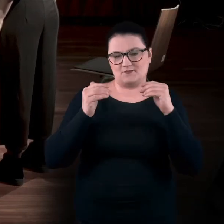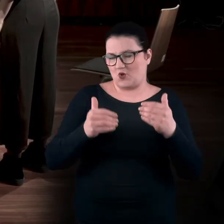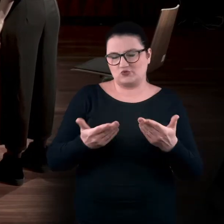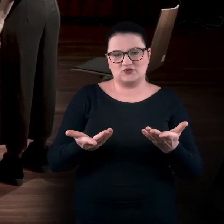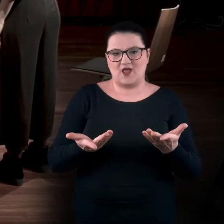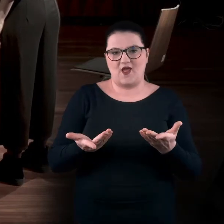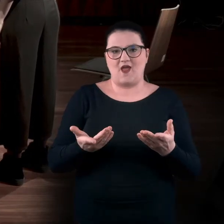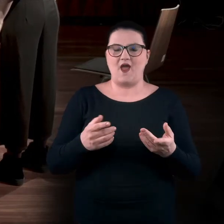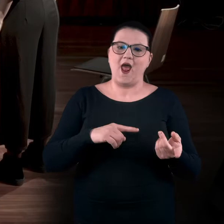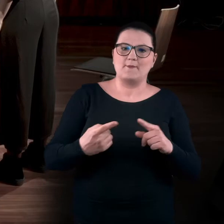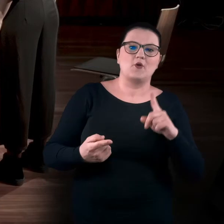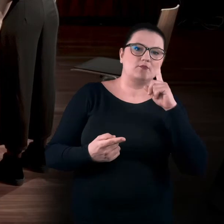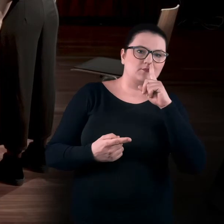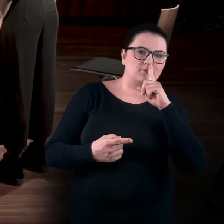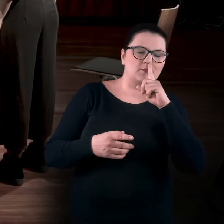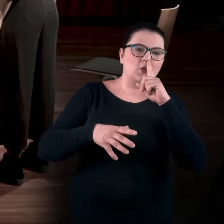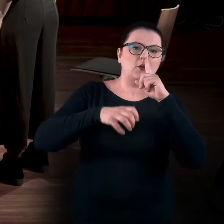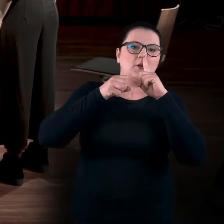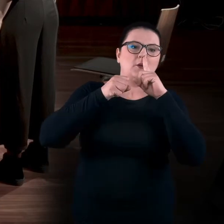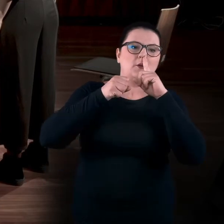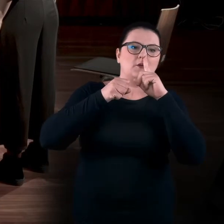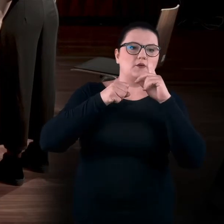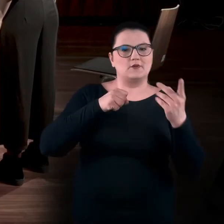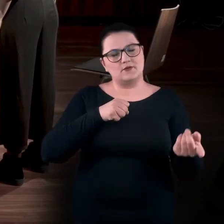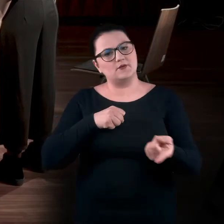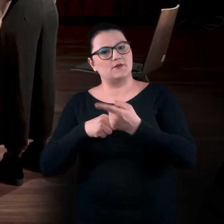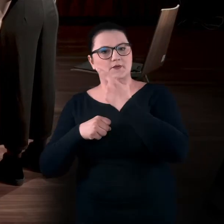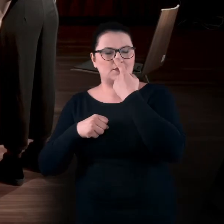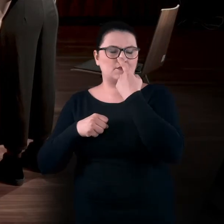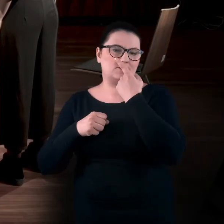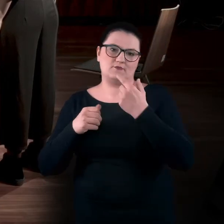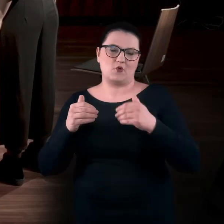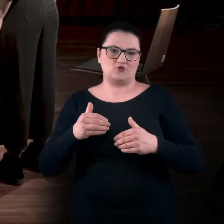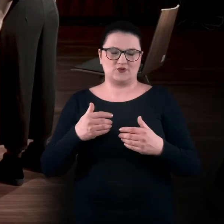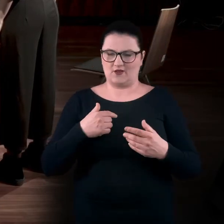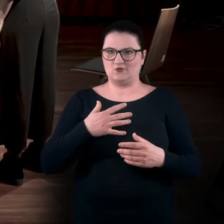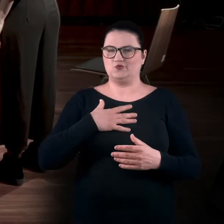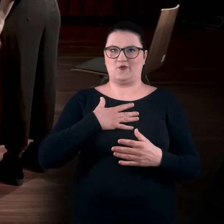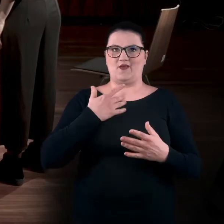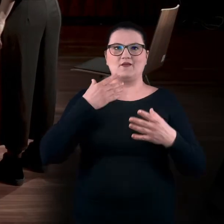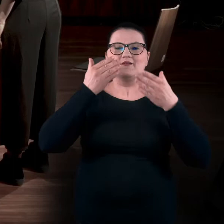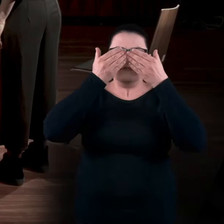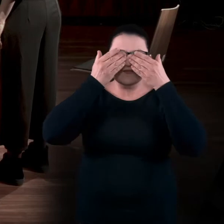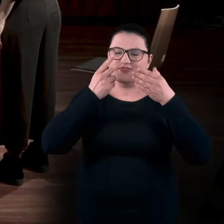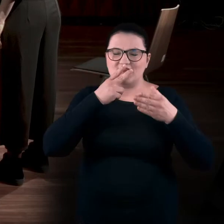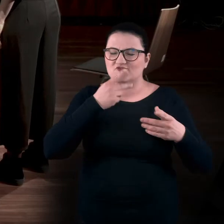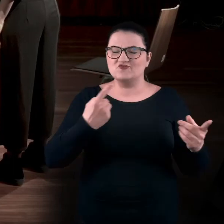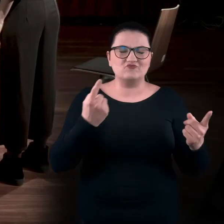Można też się zatrzymywać, dać sobie przestrzeń na to, bo to może być nowy ruch. Nieznany, szczególnie jak się go nie widzi.